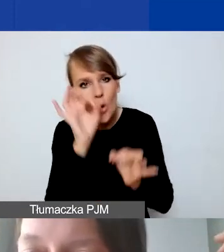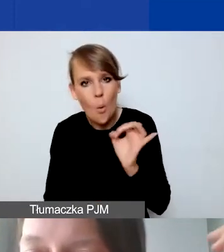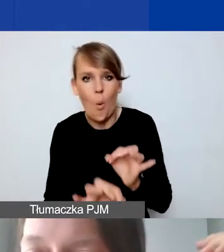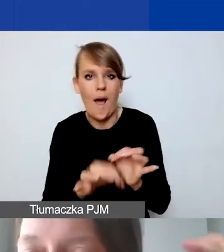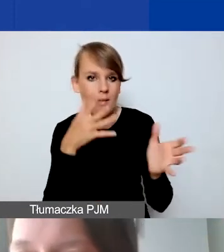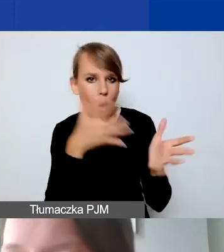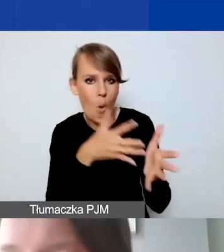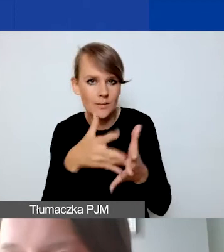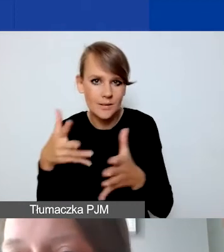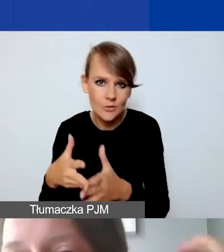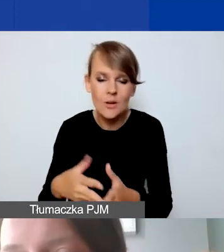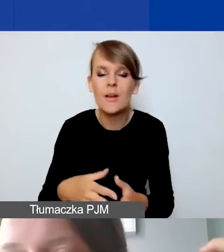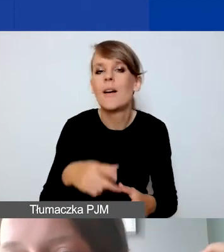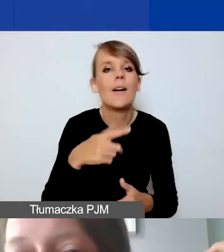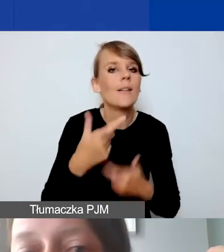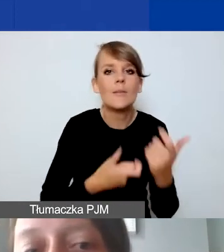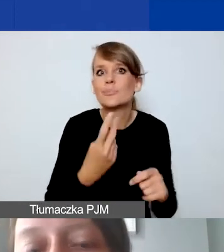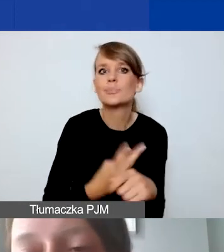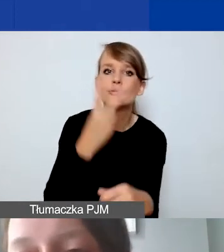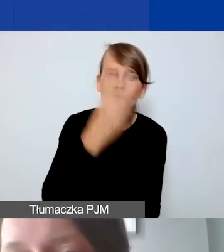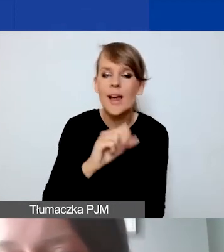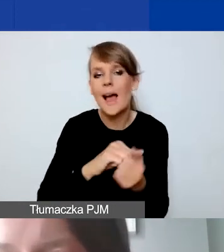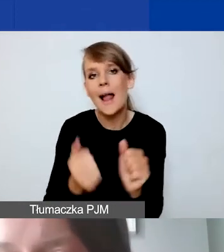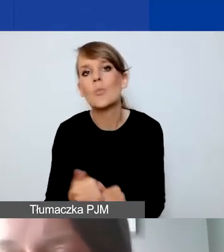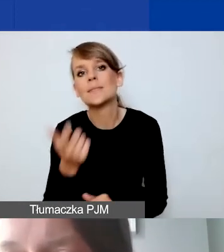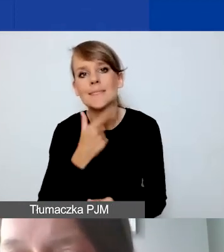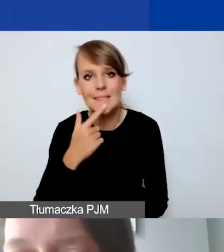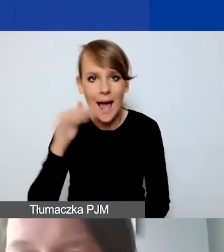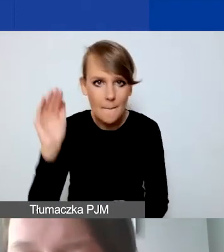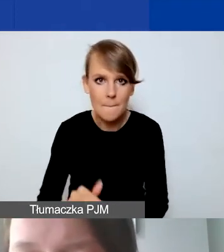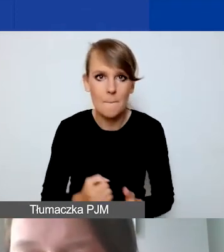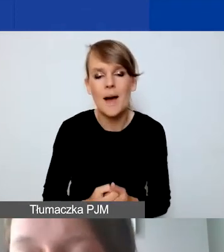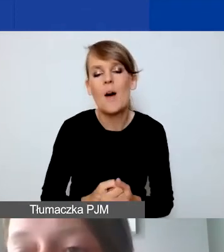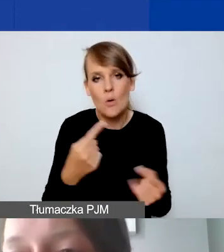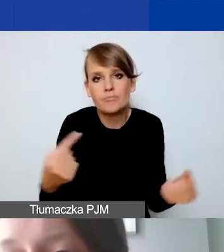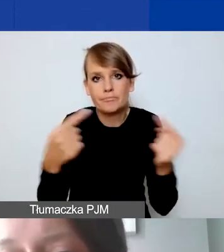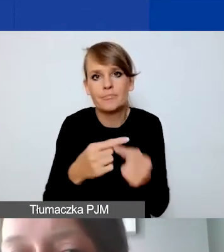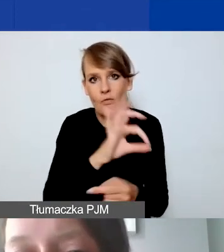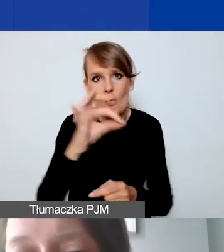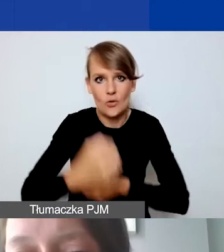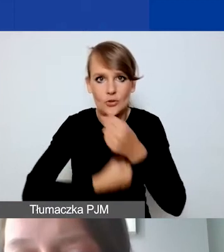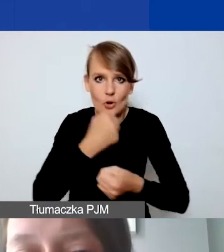żeby nie były ani zawyżone, ani zaniżone i odpowiadały państwa działaniom. Nie ma też limitów,